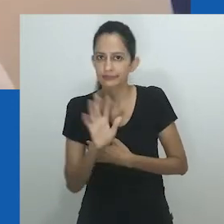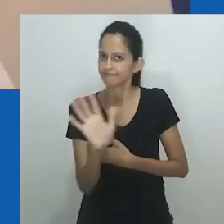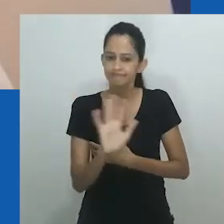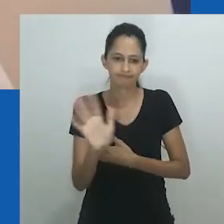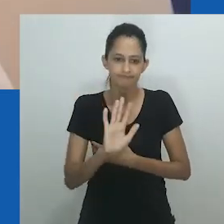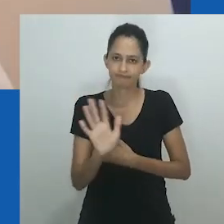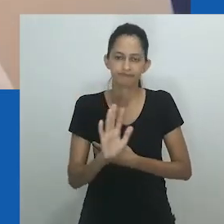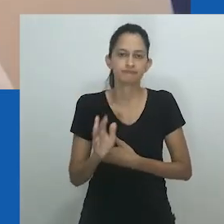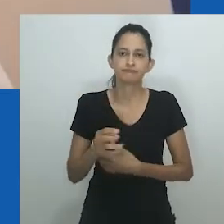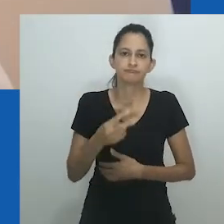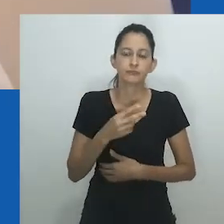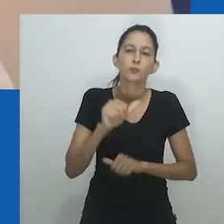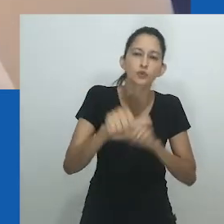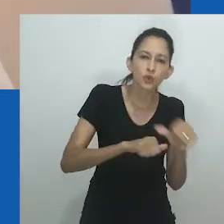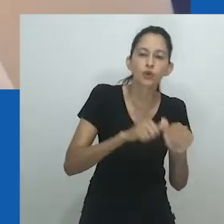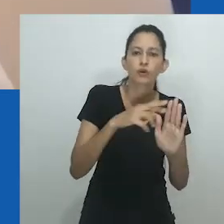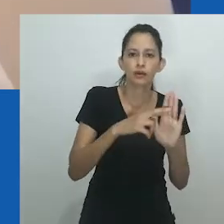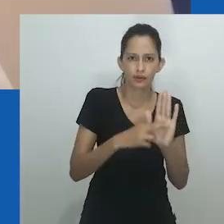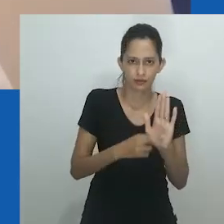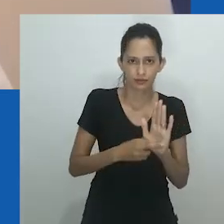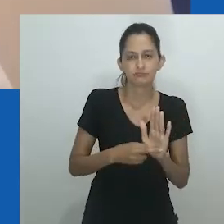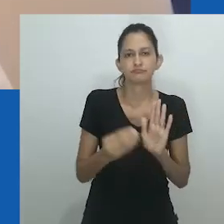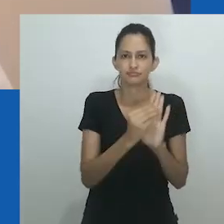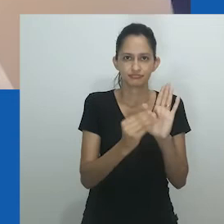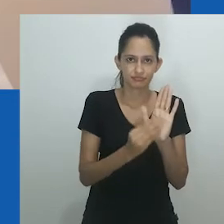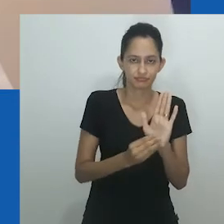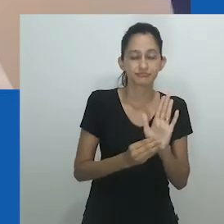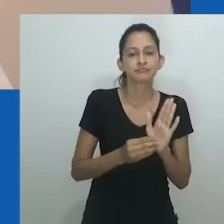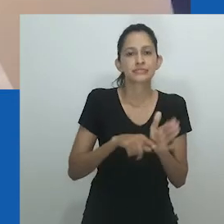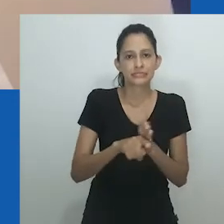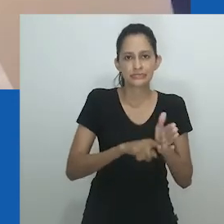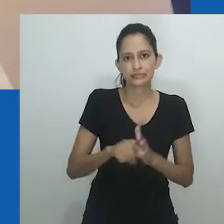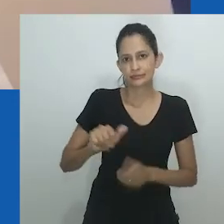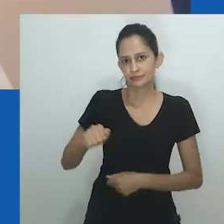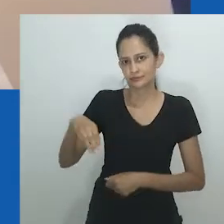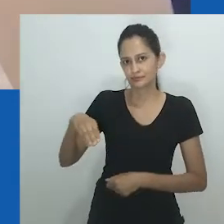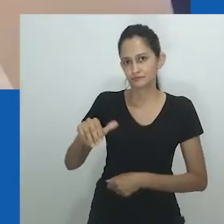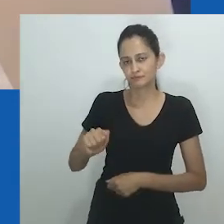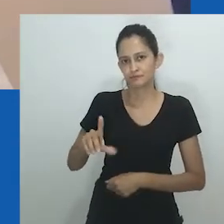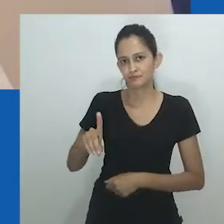Mesmo com conquistas sociais, as mulheres não podiam mais atingir o status de homem ou de marido.